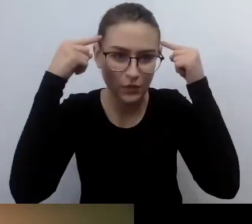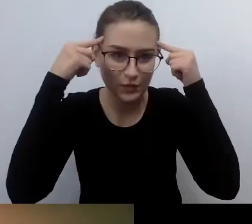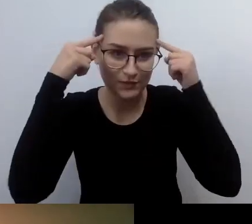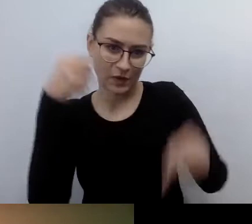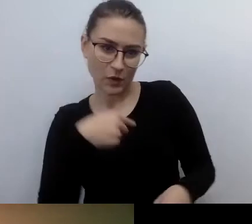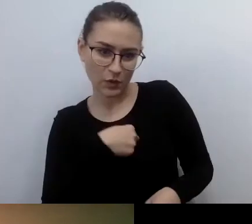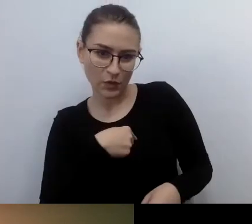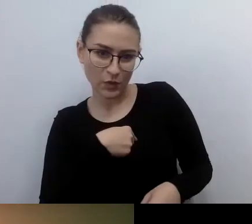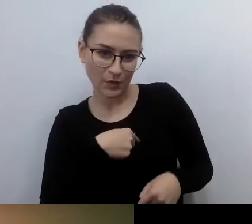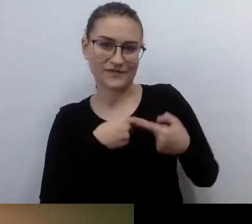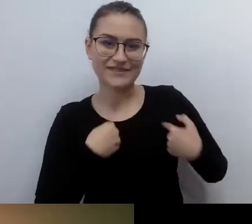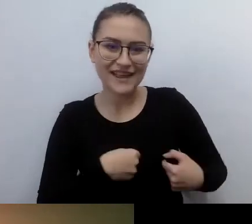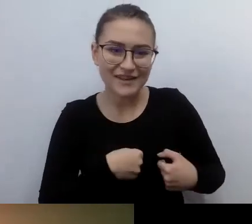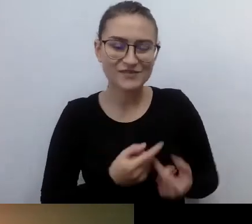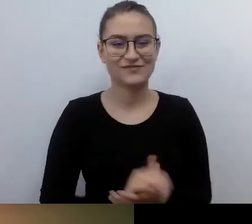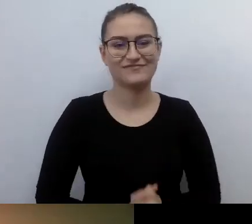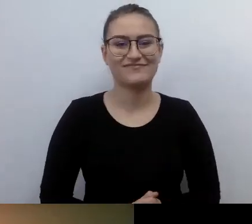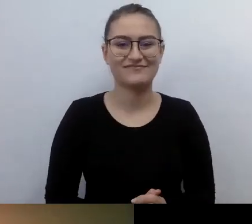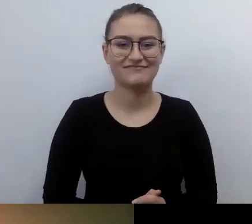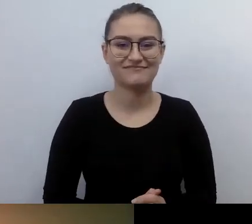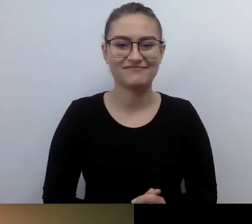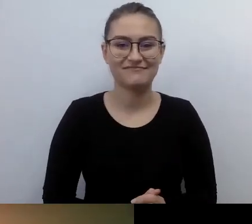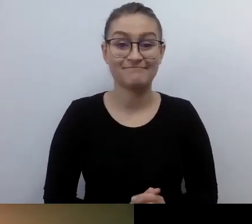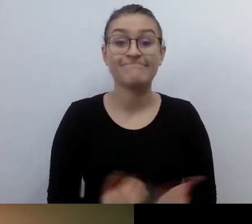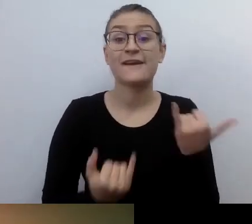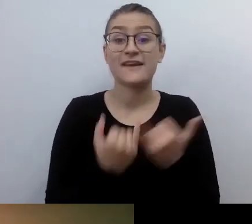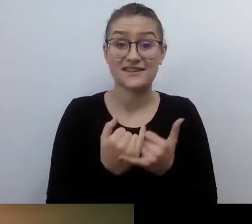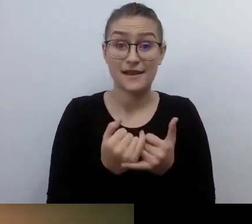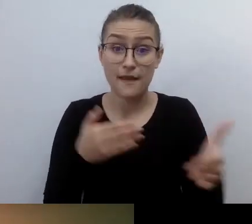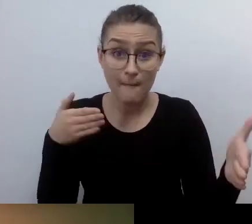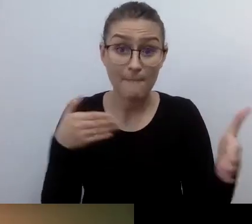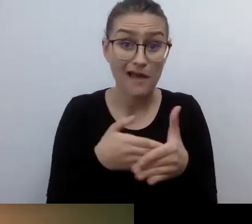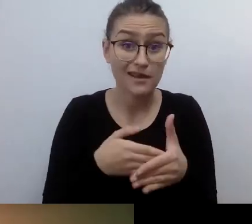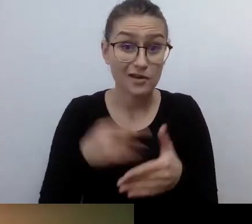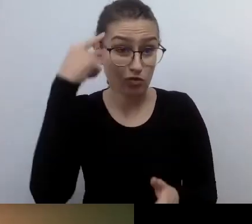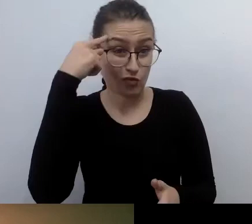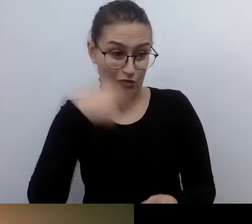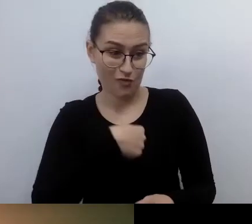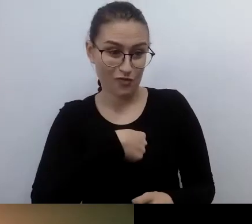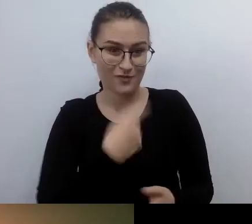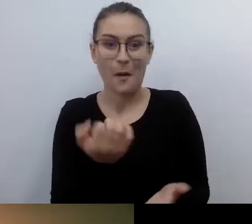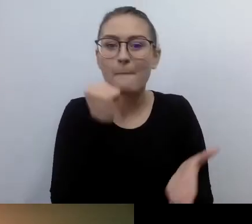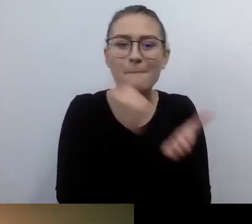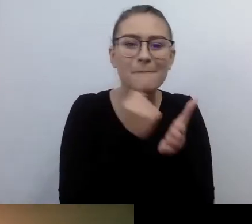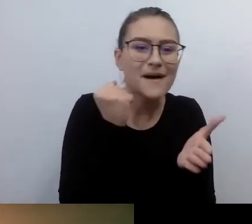Jeżeli tutaj będą jakiekolwiek bariery, to się nie przydadzą się żadne prawa czy rozwiązania,